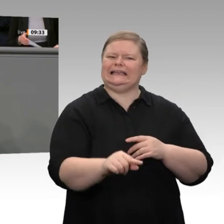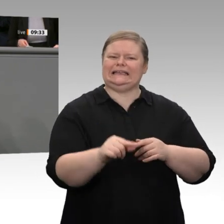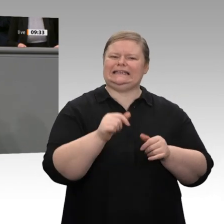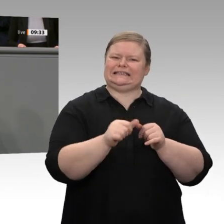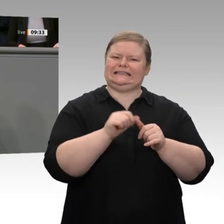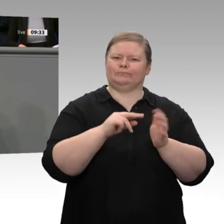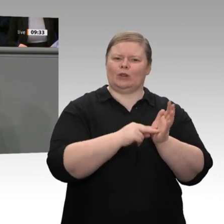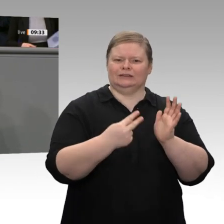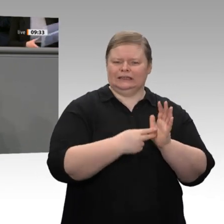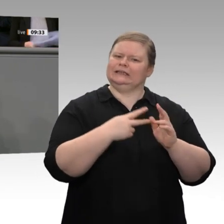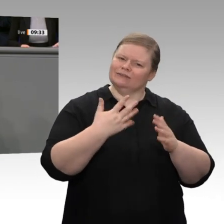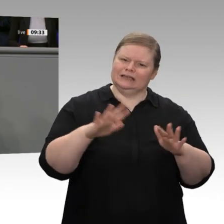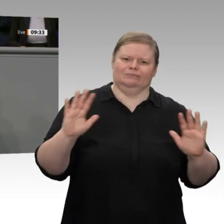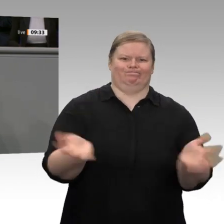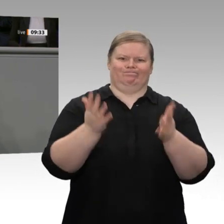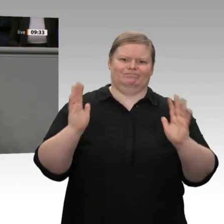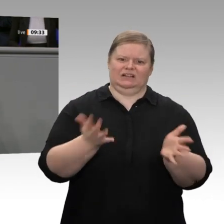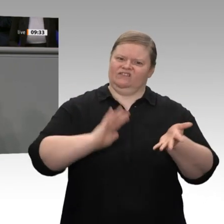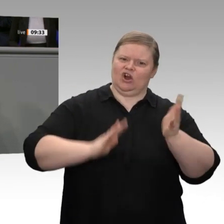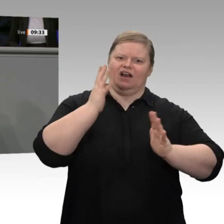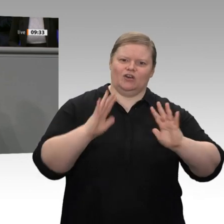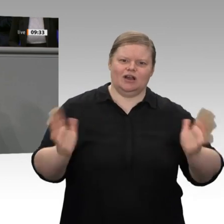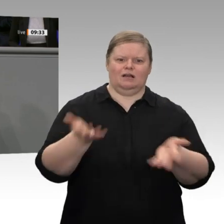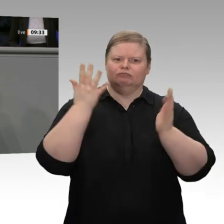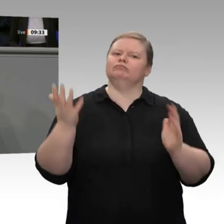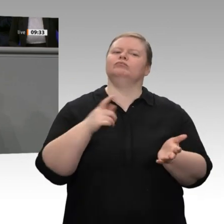das auf Dauer für ungesund. Es wird zu Kollateralschäden kommen. Deswegen bin